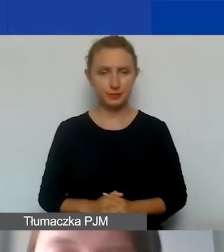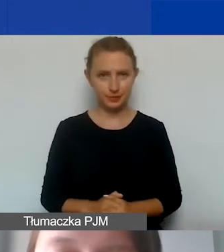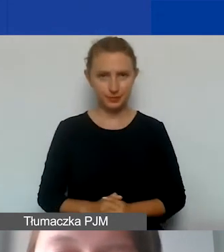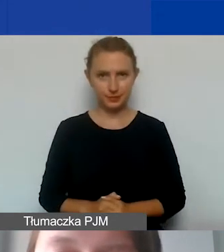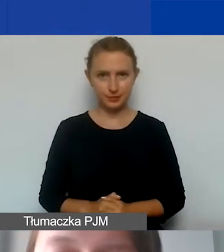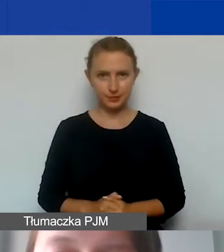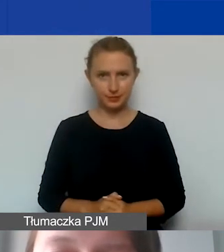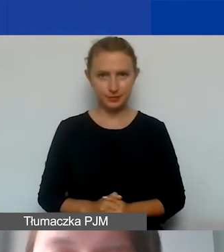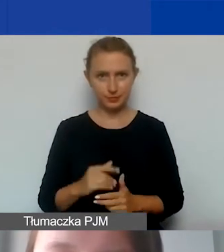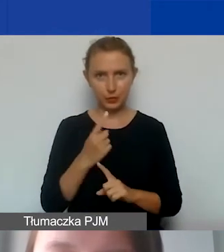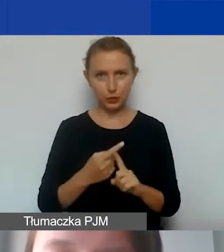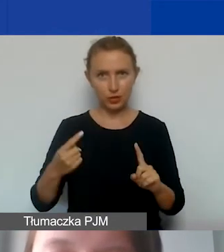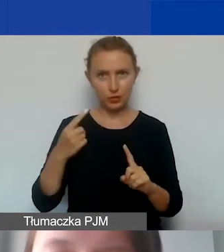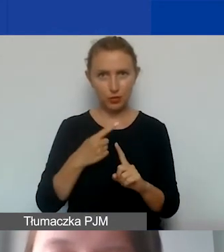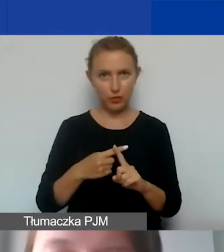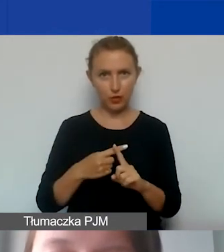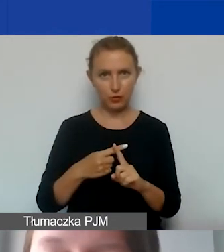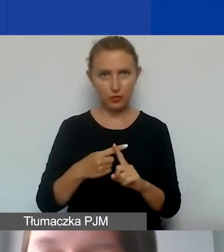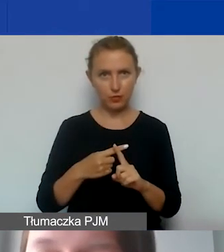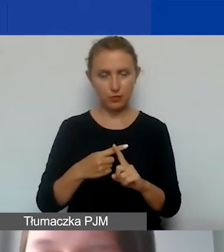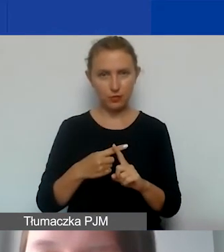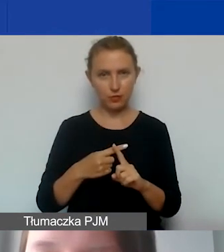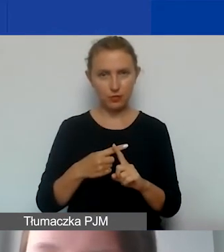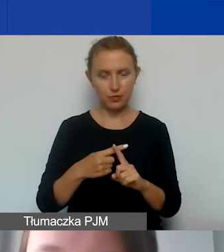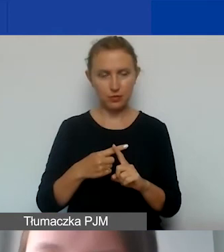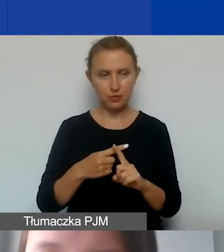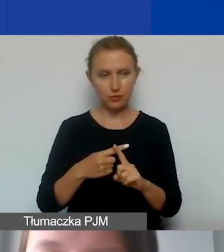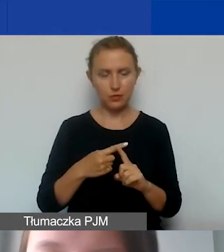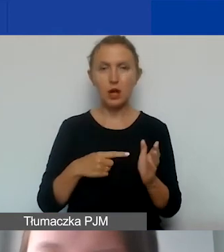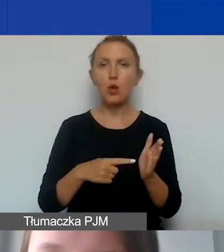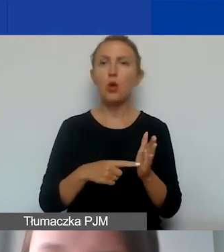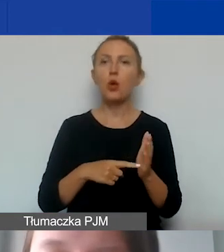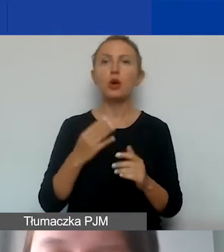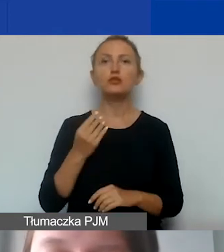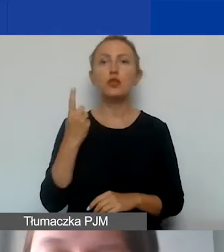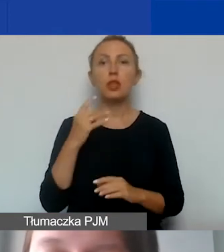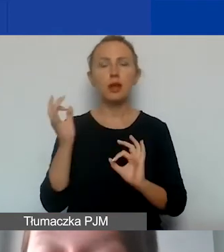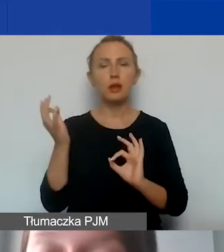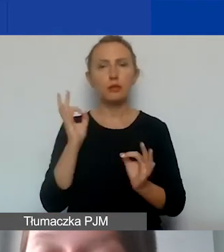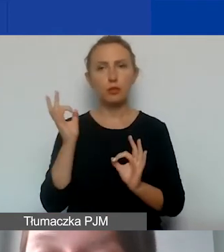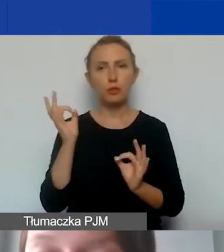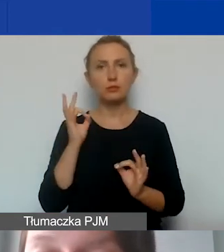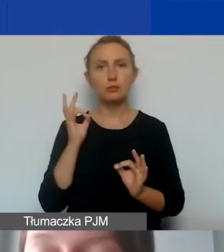Dodatkowo tutaj jeszcze jedna informacja - grantobiorcy będą rozliczać się